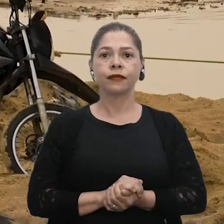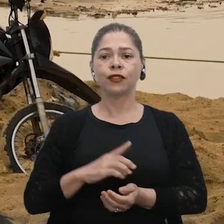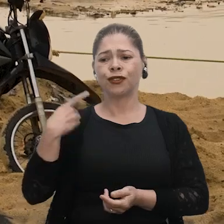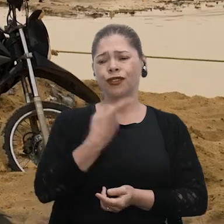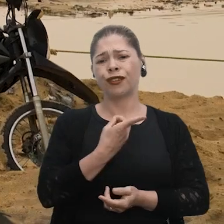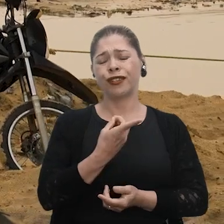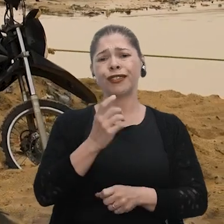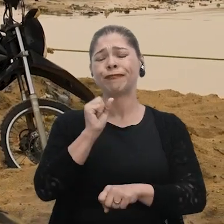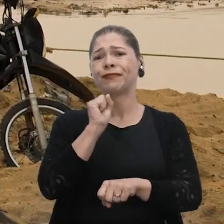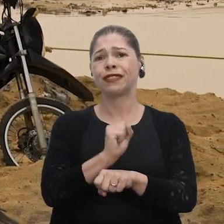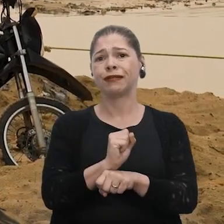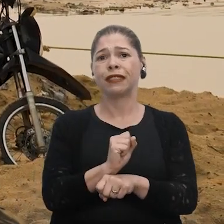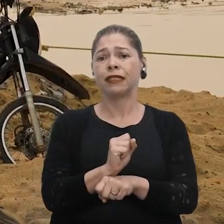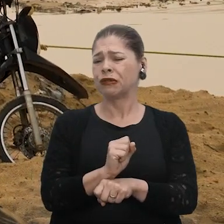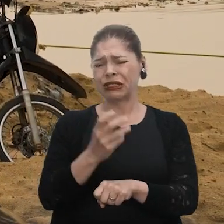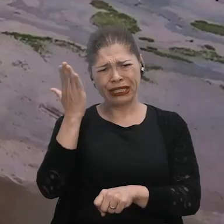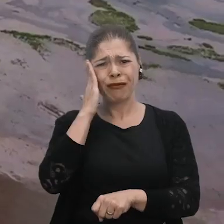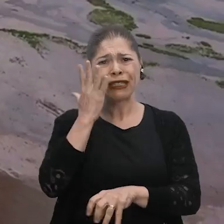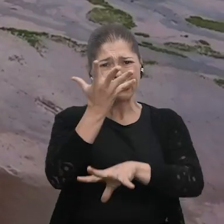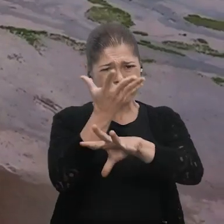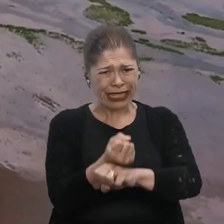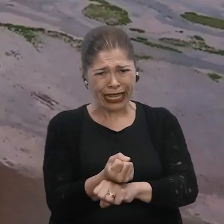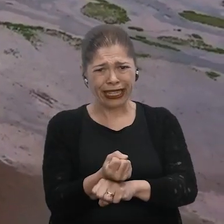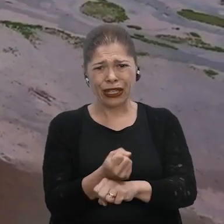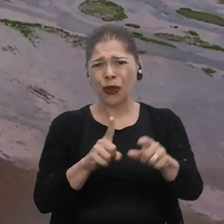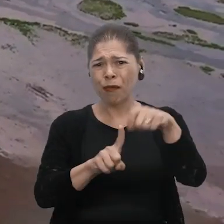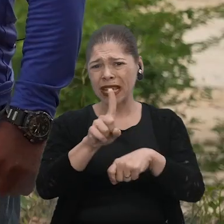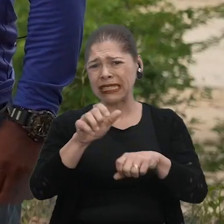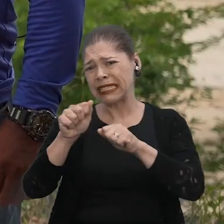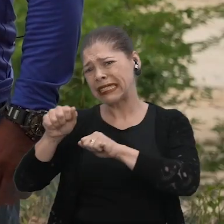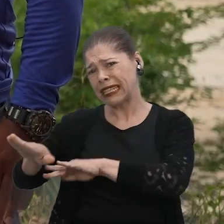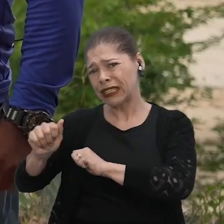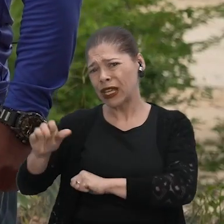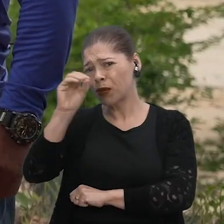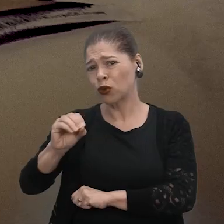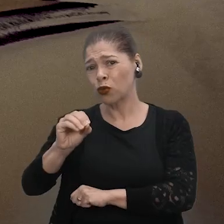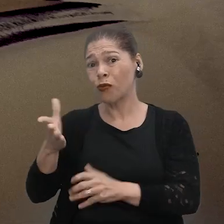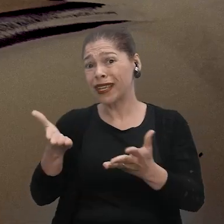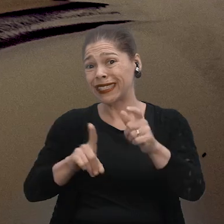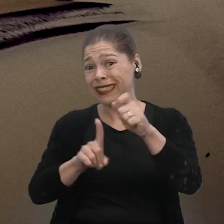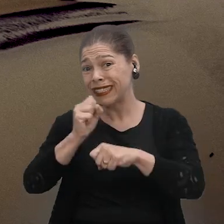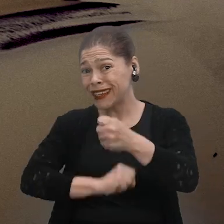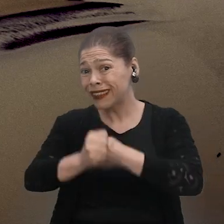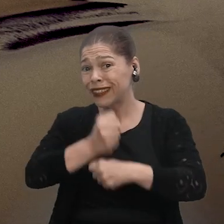Nós esperamos a seca aqui a partir do mês de setembro para outubro, né? E esse ano adiantou muito, foi mês de agosto.